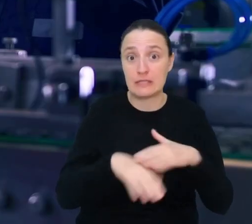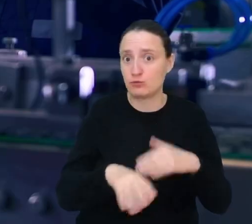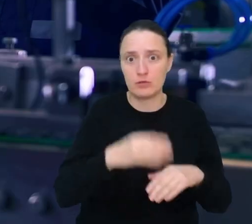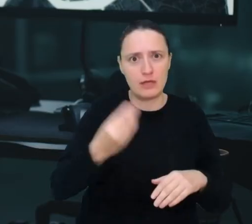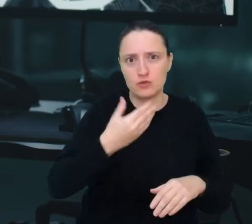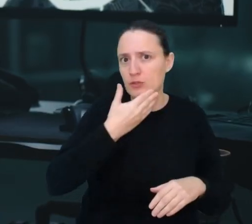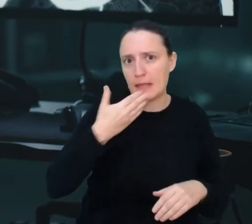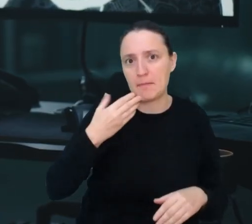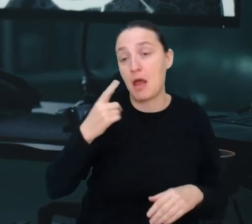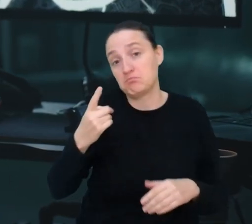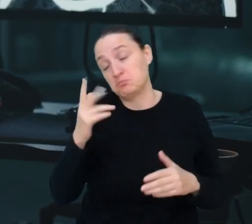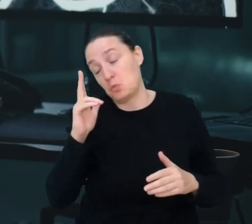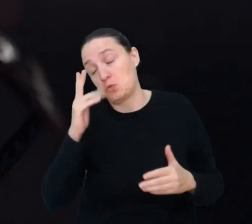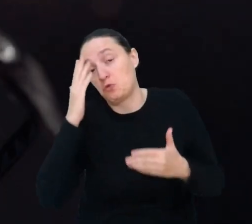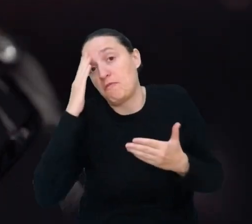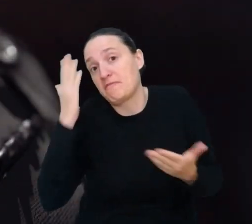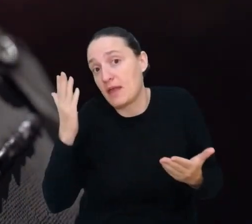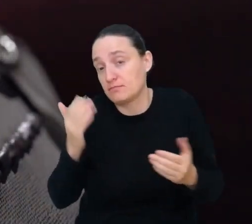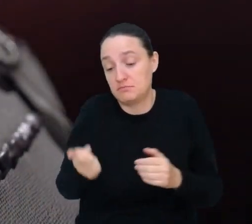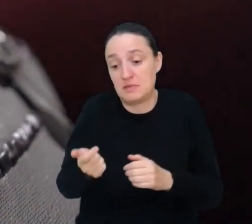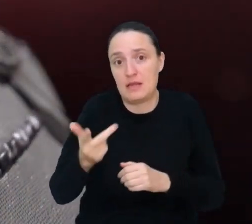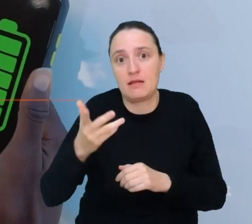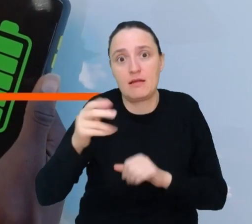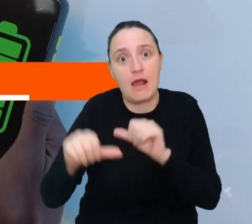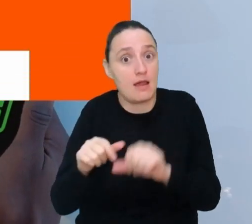czy za kilka lat nie będziesz pracować w jednym z tych zawodów.